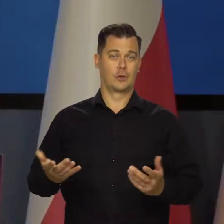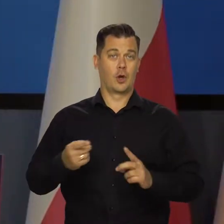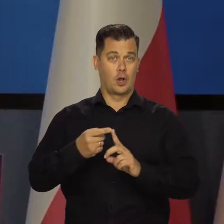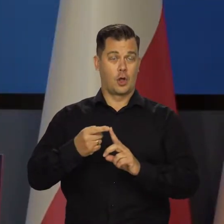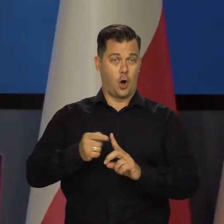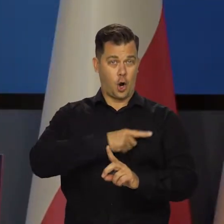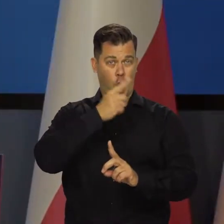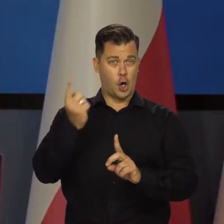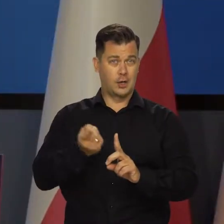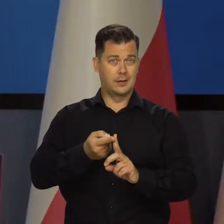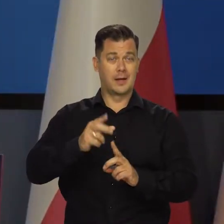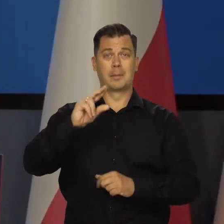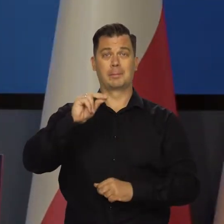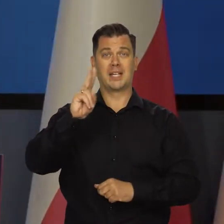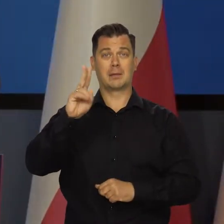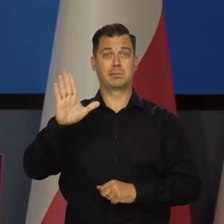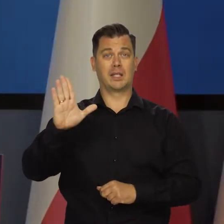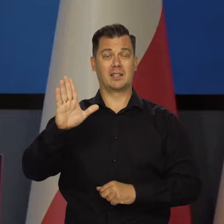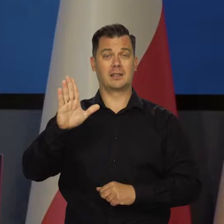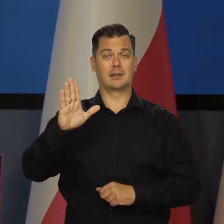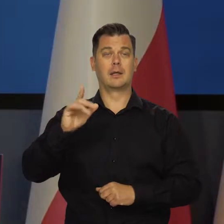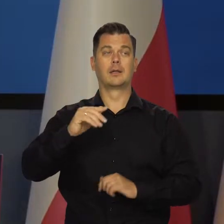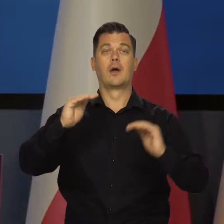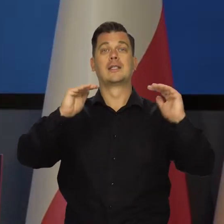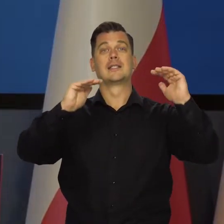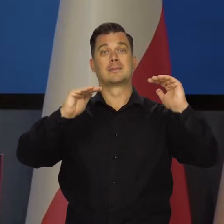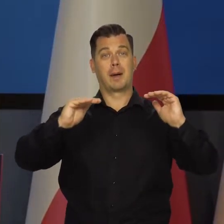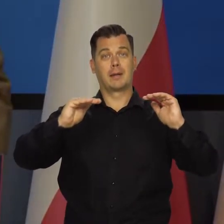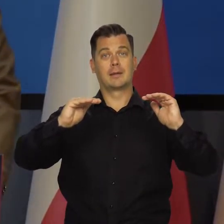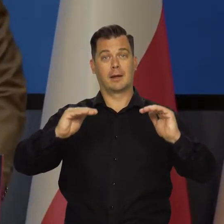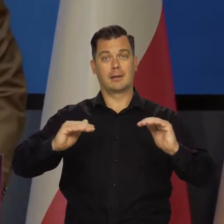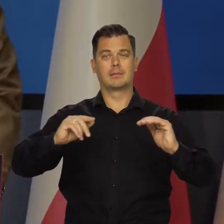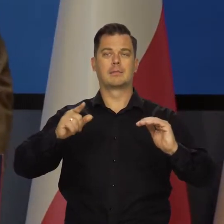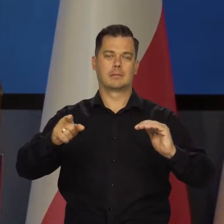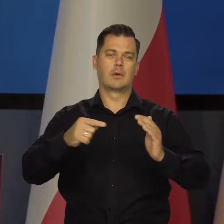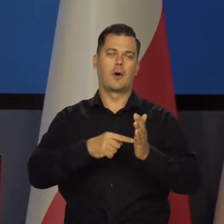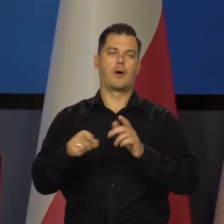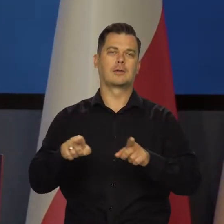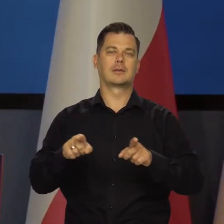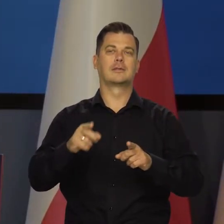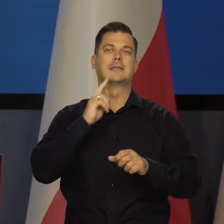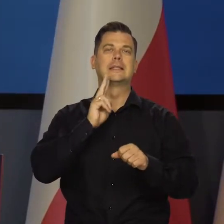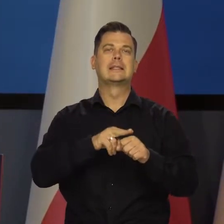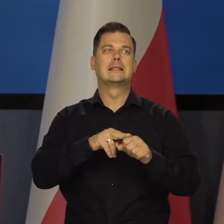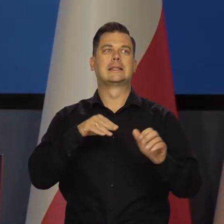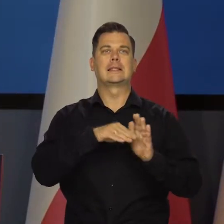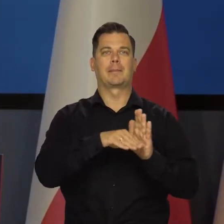Także roczna dynamika PKB spadła głównie z powodu znacznie niższego wkładu przyrostu zapasów.